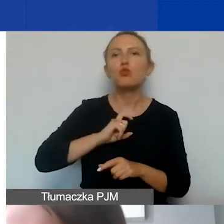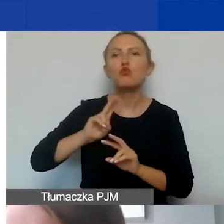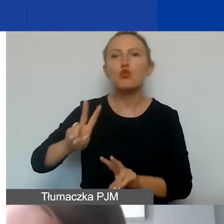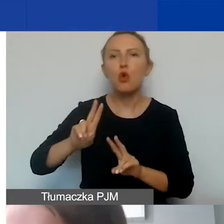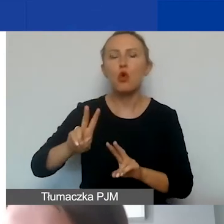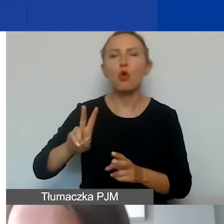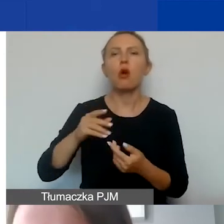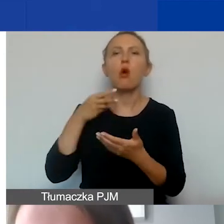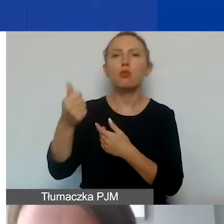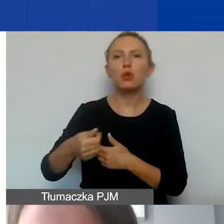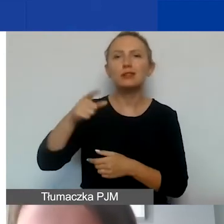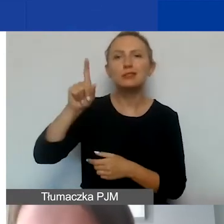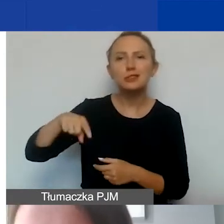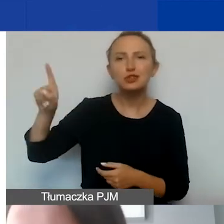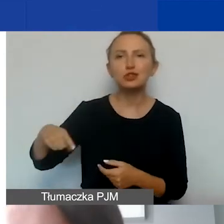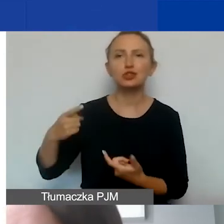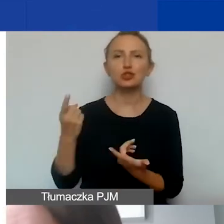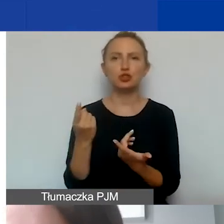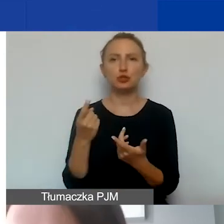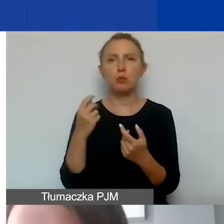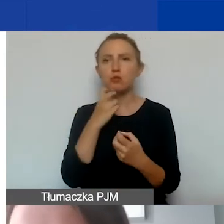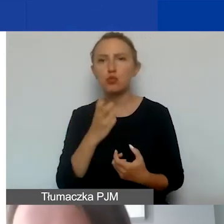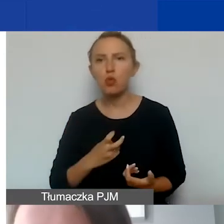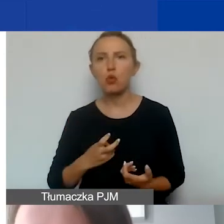opłaty za czynsz, media, ale także materiały biurowe,